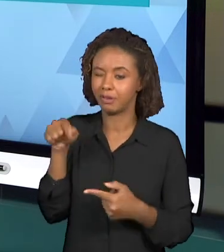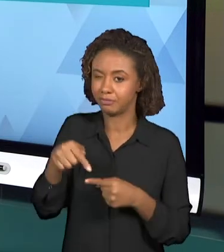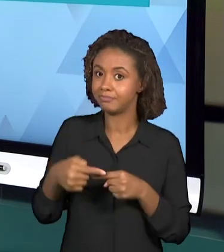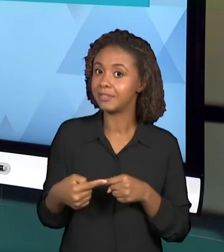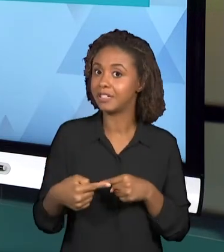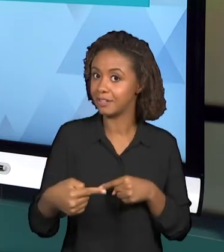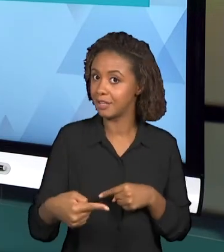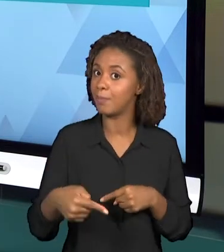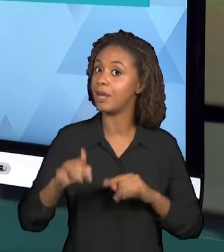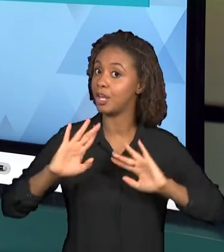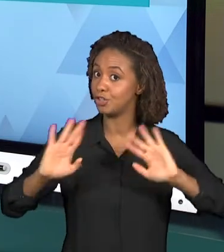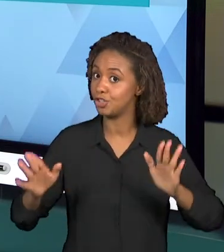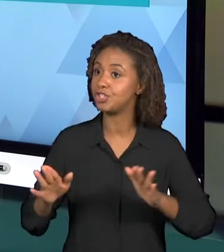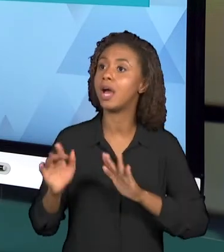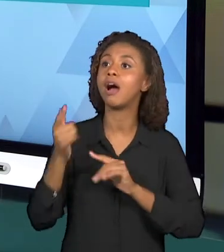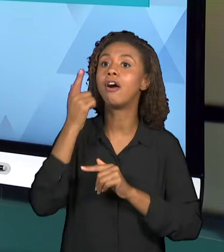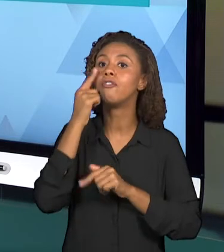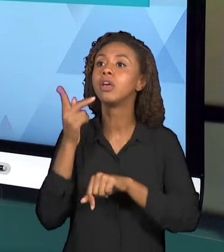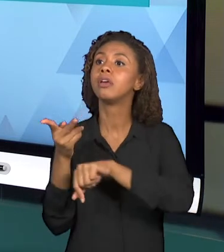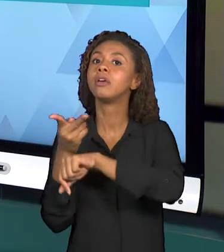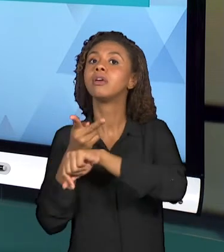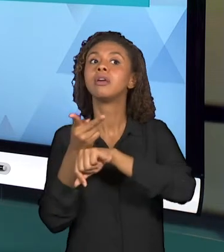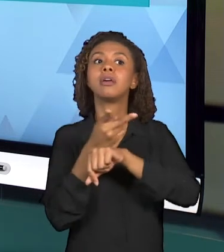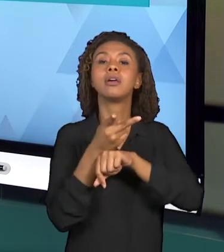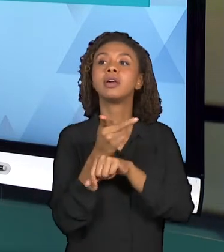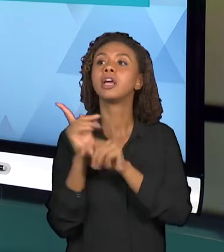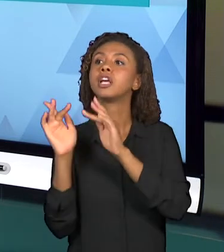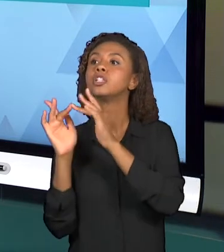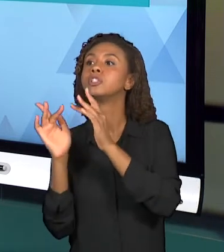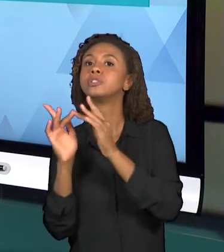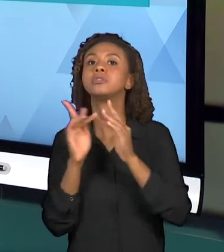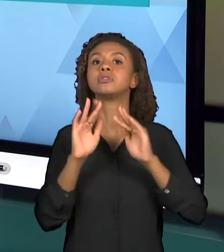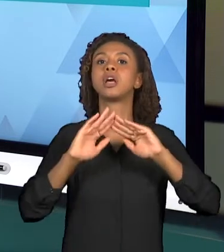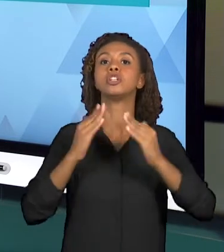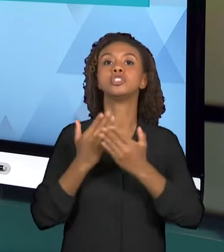ESCOLAS PARA INICIAREM ESSAS OBSERVAÇÕES.